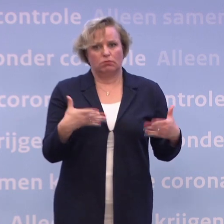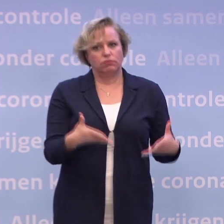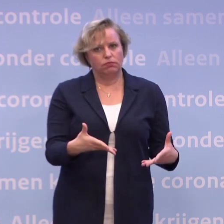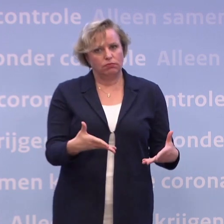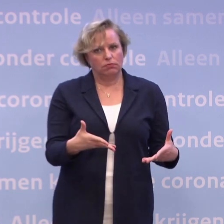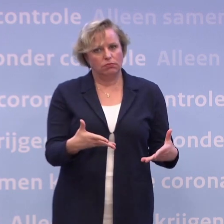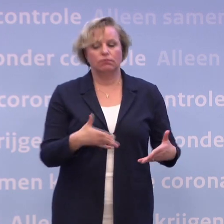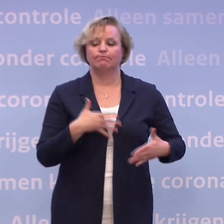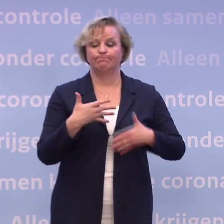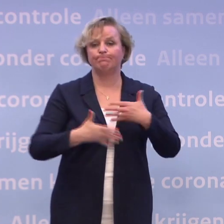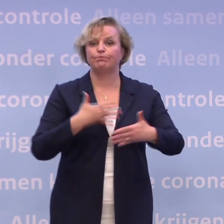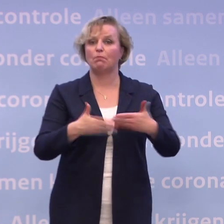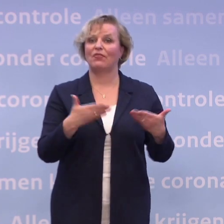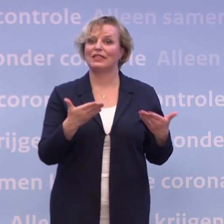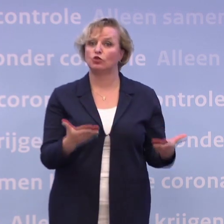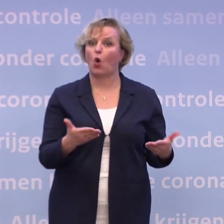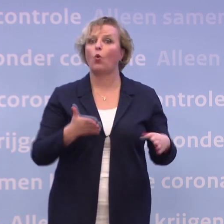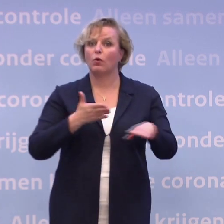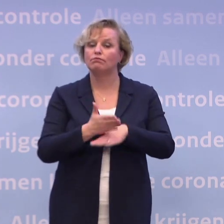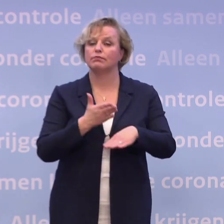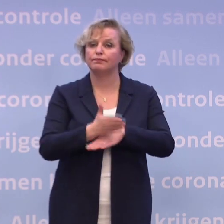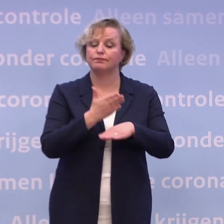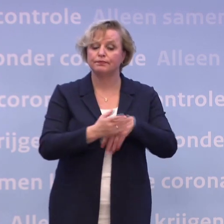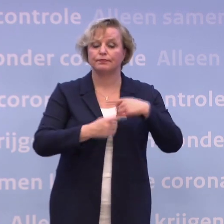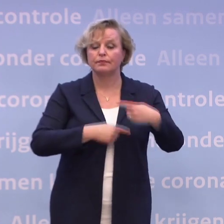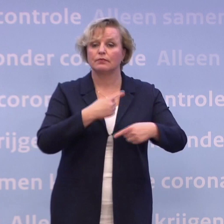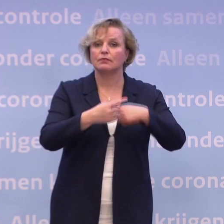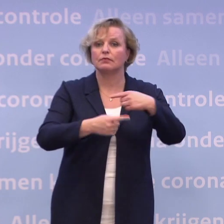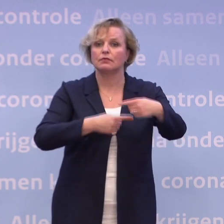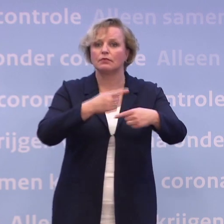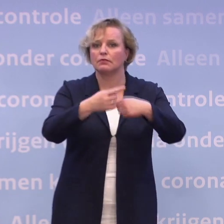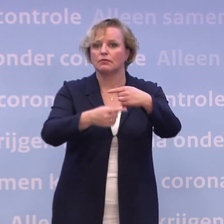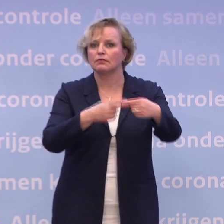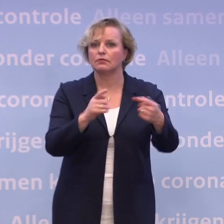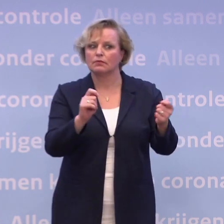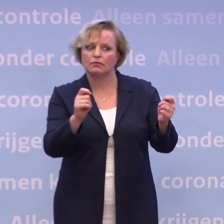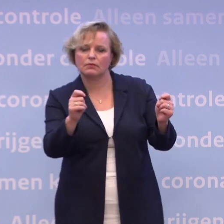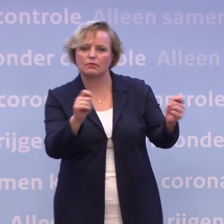En op die manier gaan we gewoon telkens schakelend de crisis door. Dat is de enige manier om het te doen.